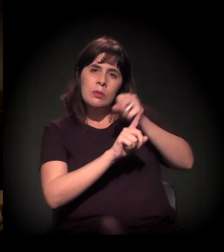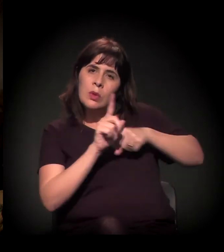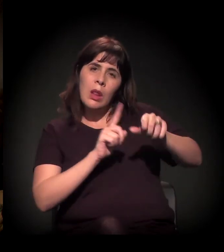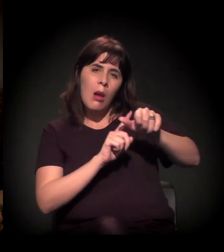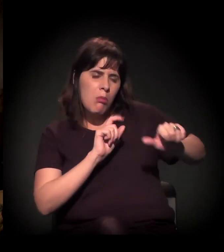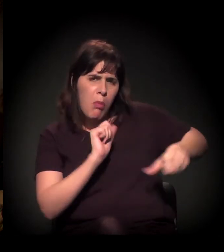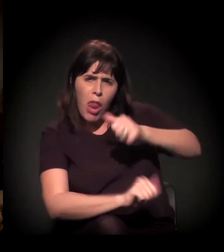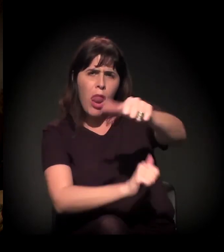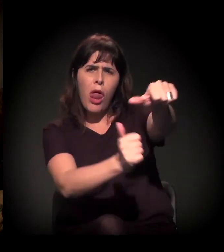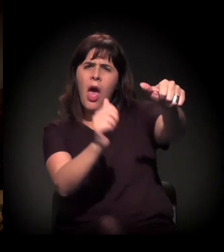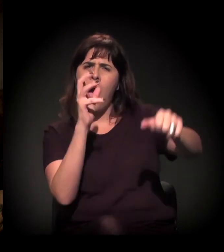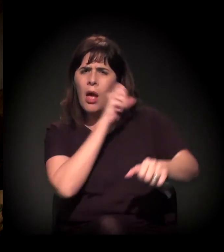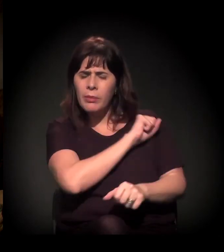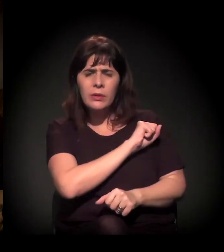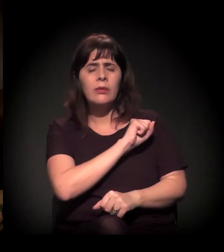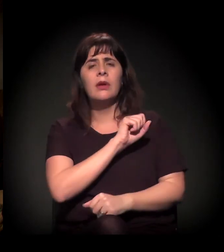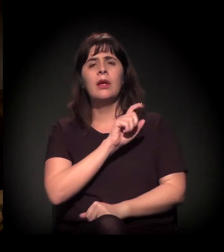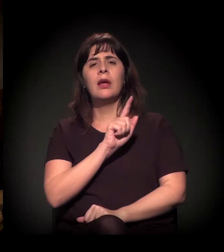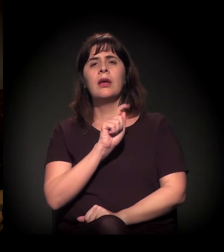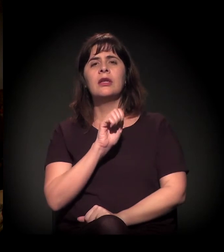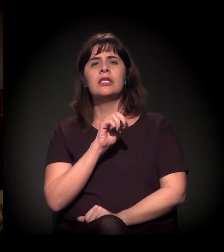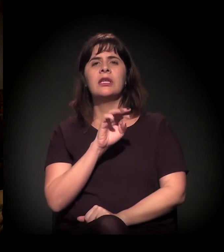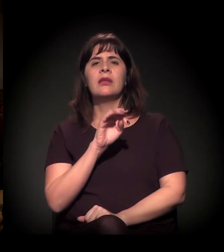sobre a questão de moradia popular,